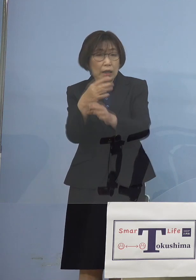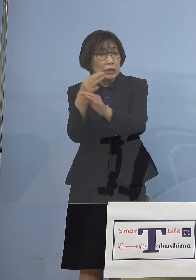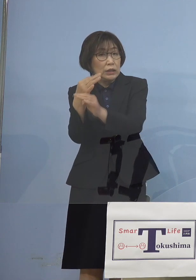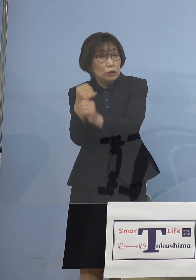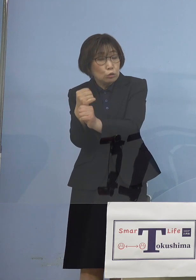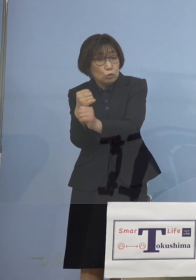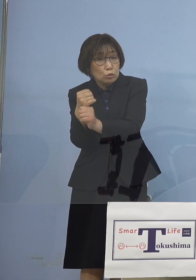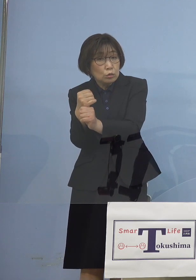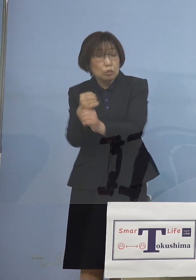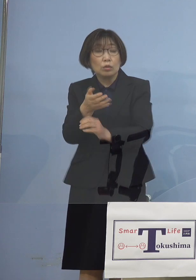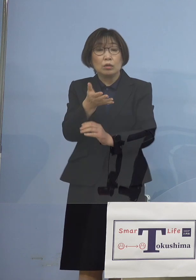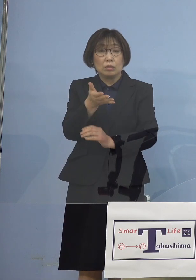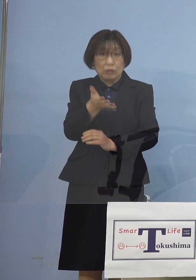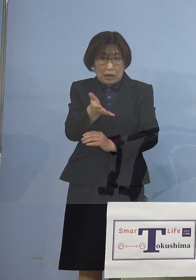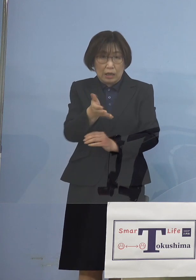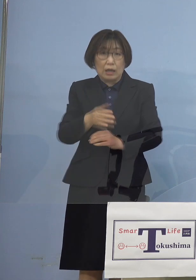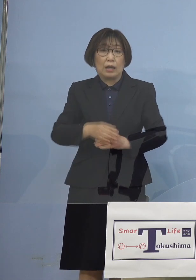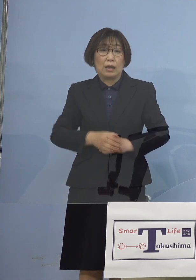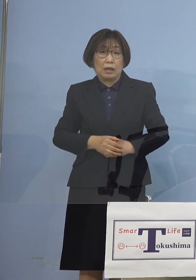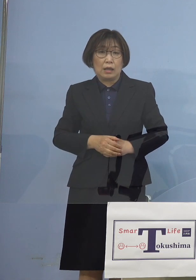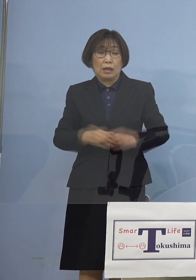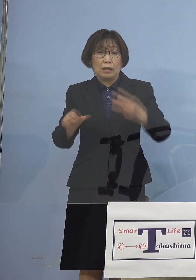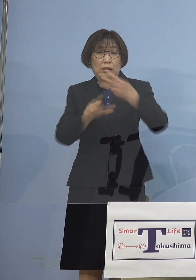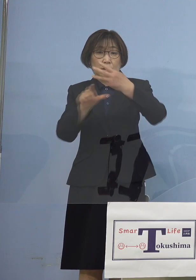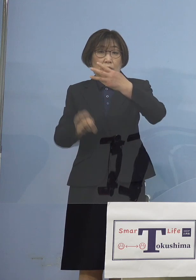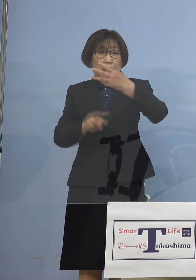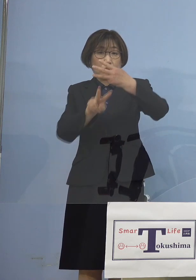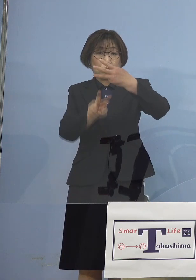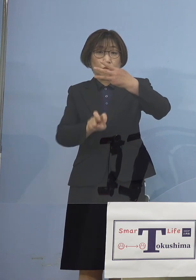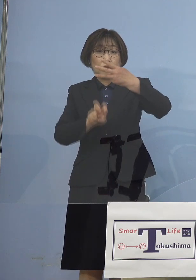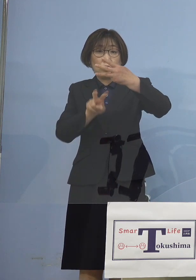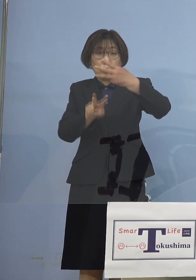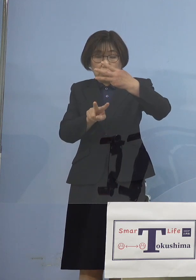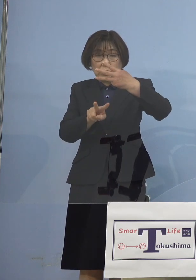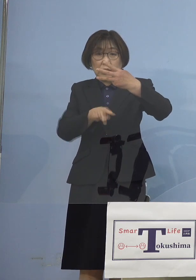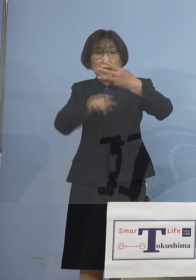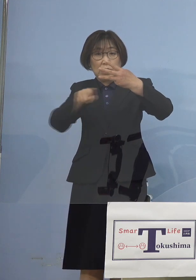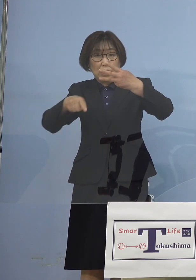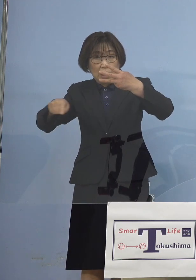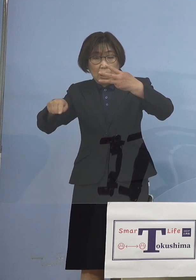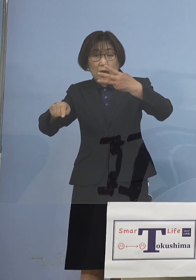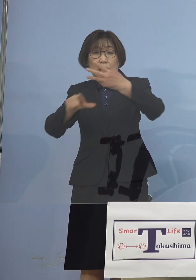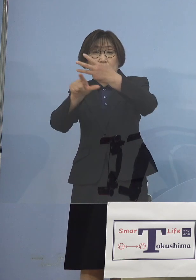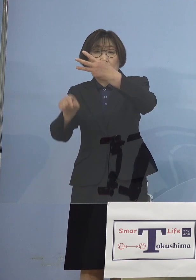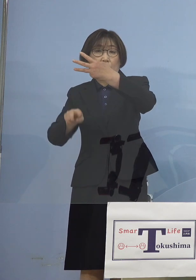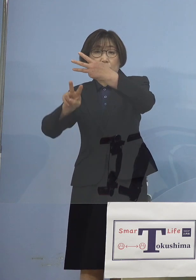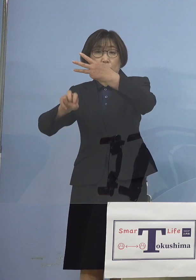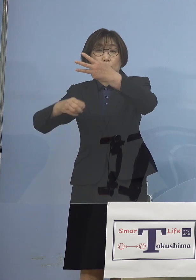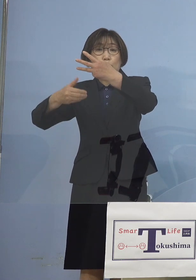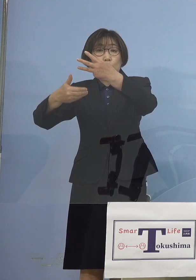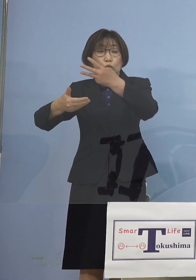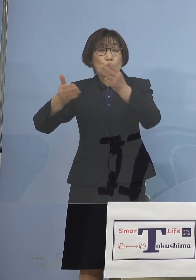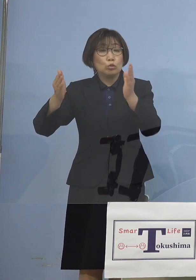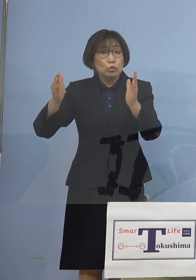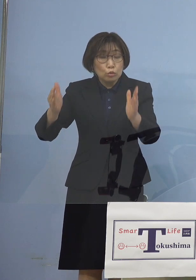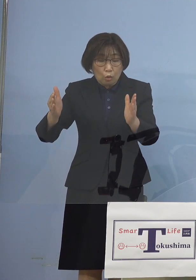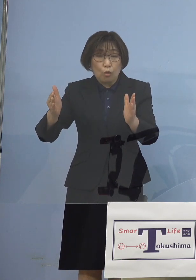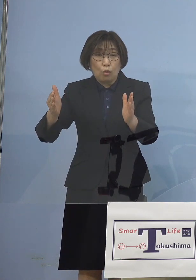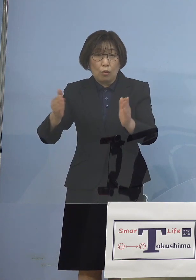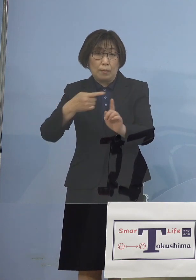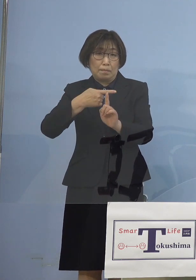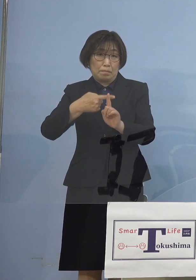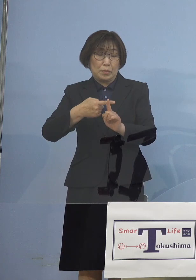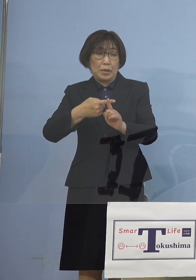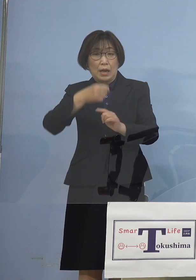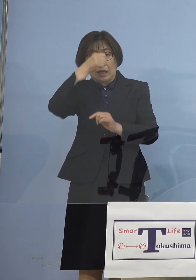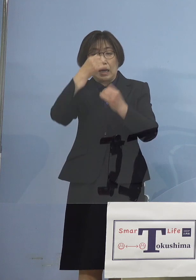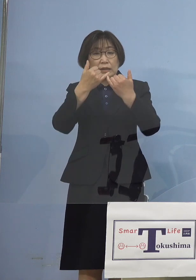というと3月22日から3月29日の 陽性患者の皆さん方の検体